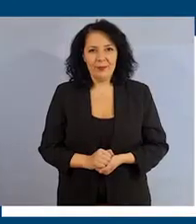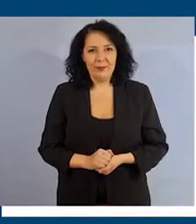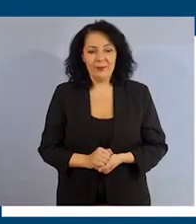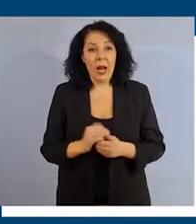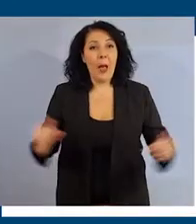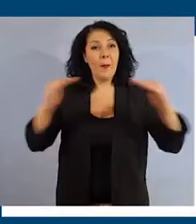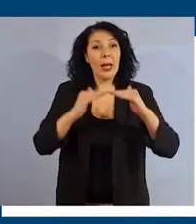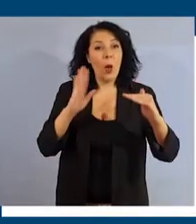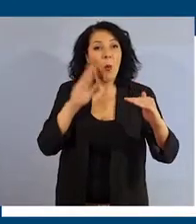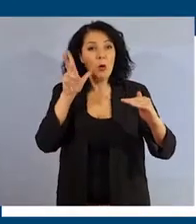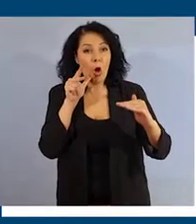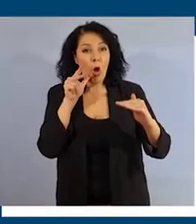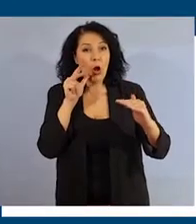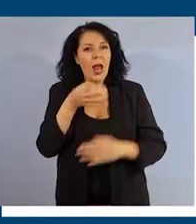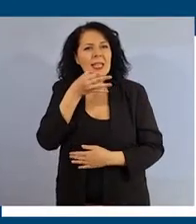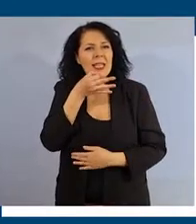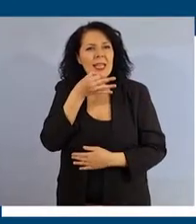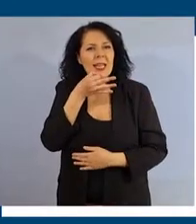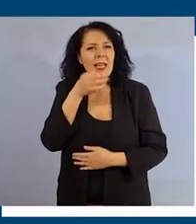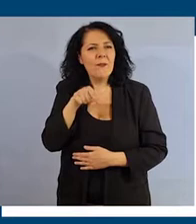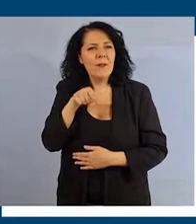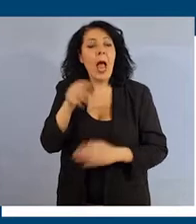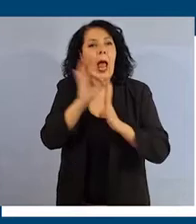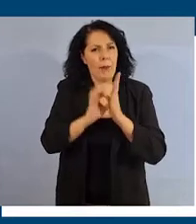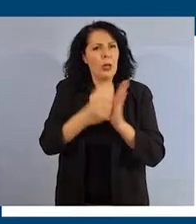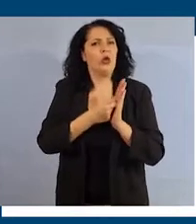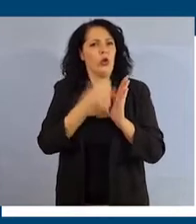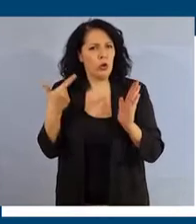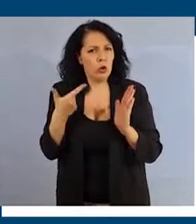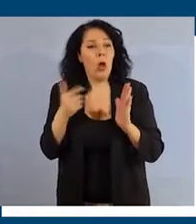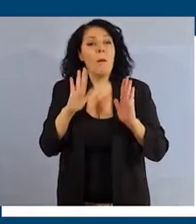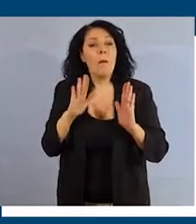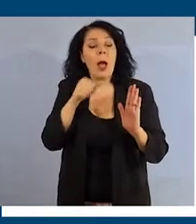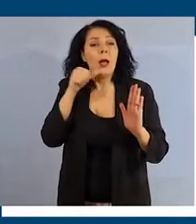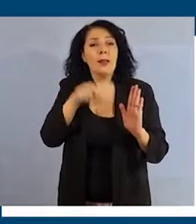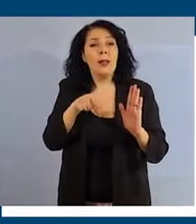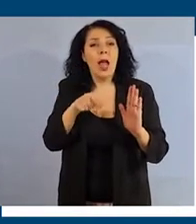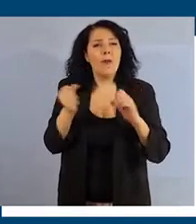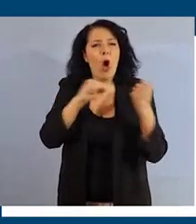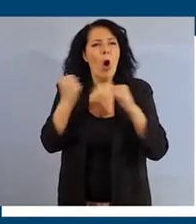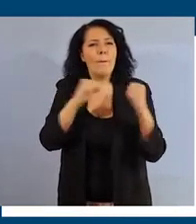La parità di genere non è soltanto un elemento fondamentale per combattere le discriminazioni nel mondo del lavoro.